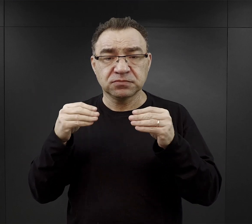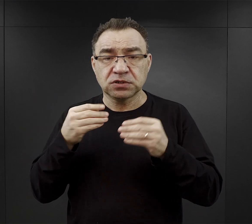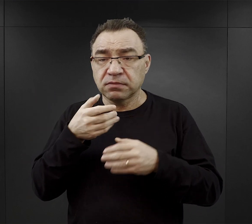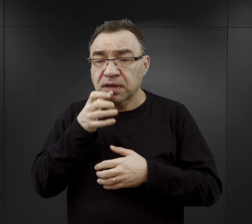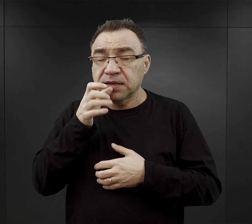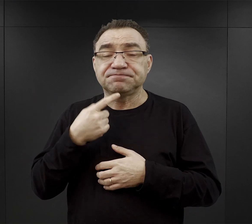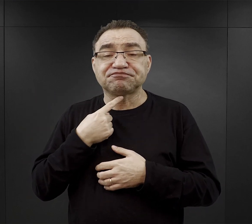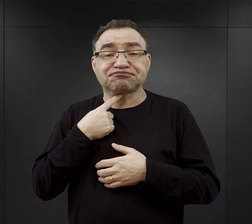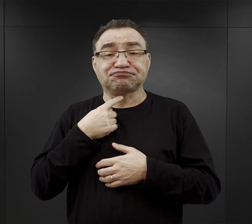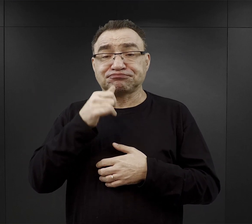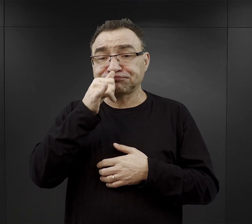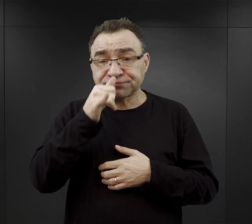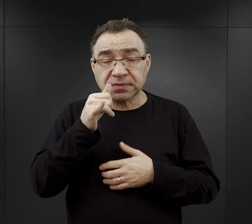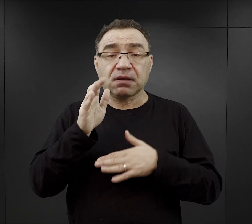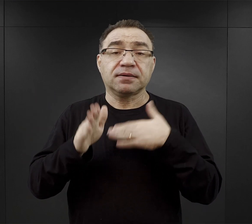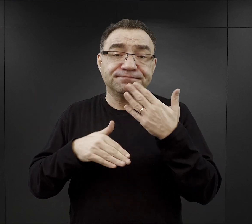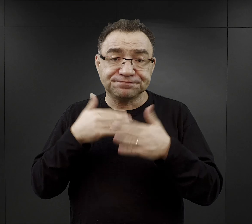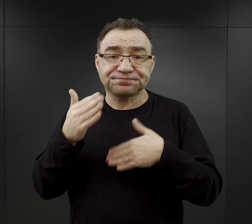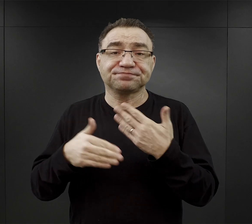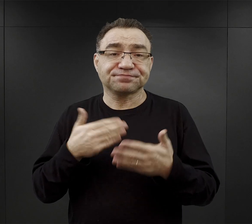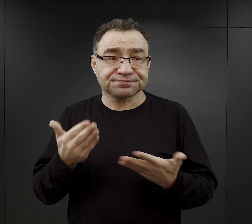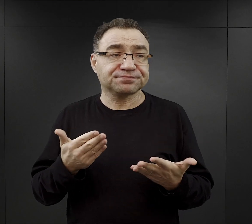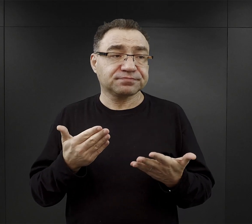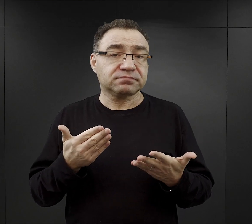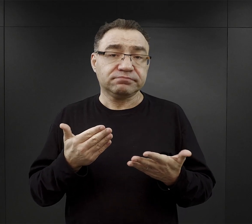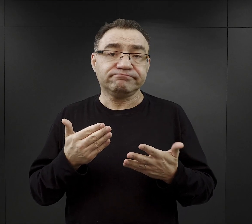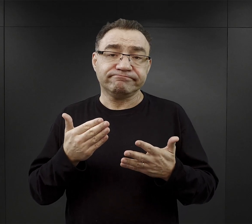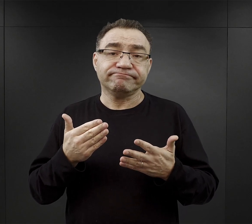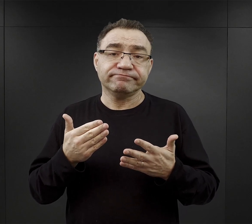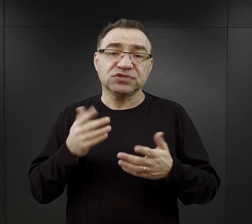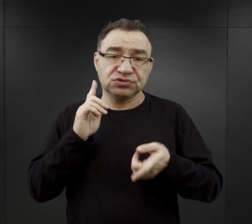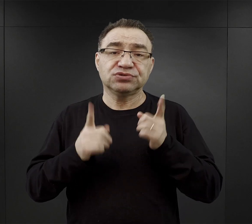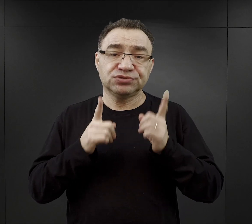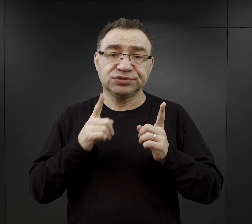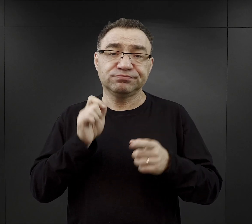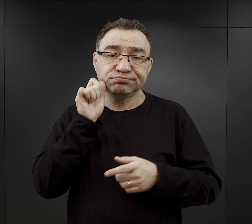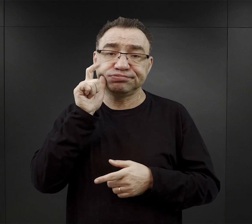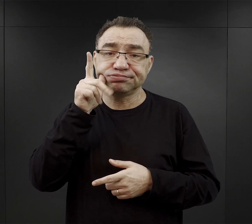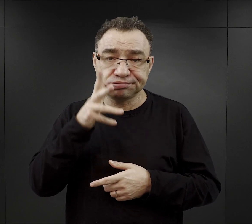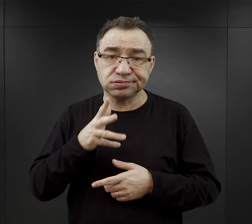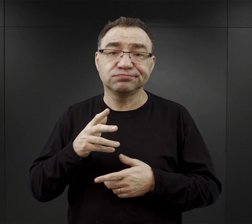ale później oczywiście szybko do tego się w kolejnych dniach, tygodniach przyzwyczajali.